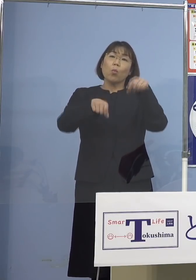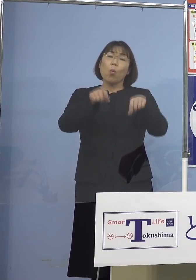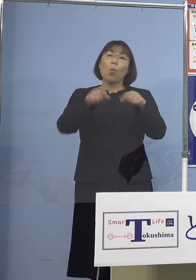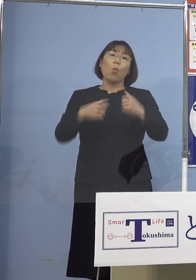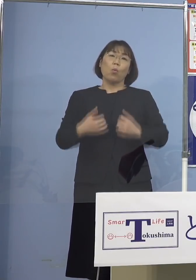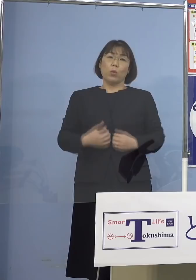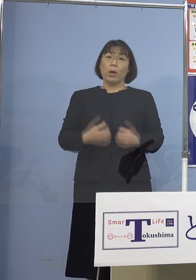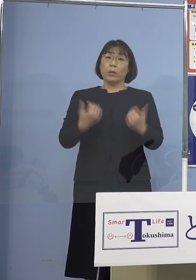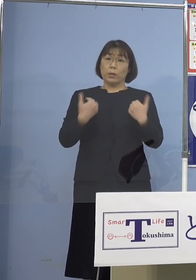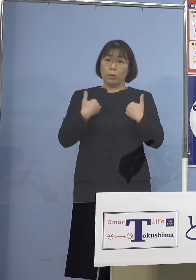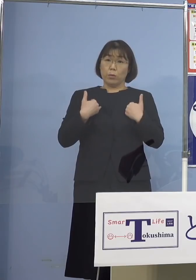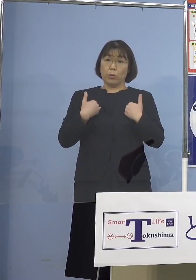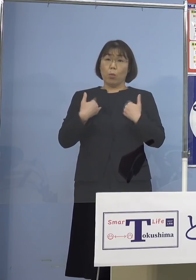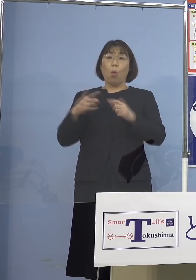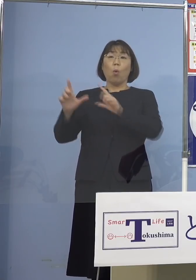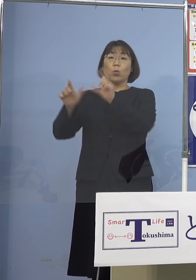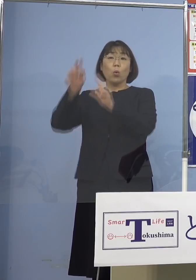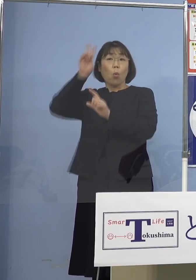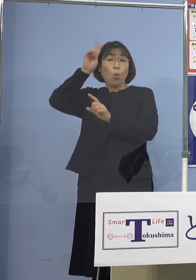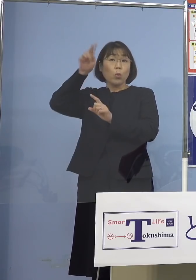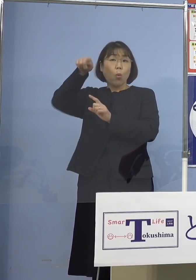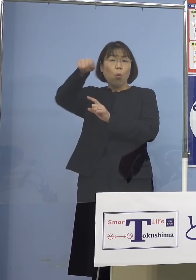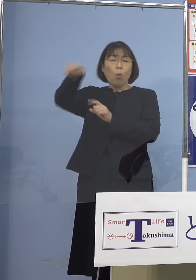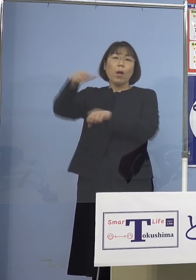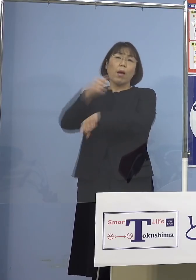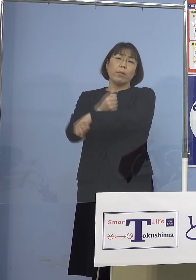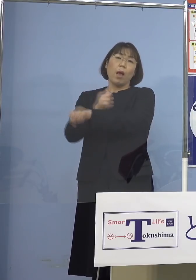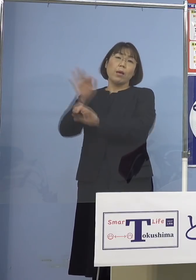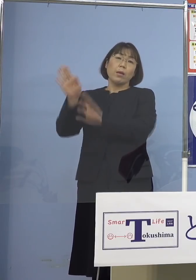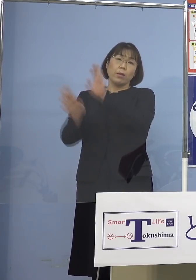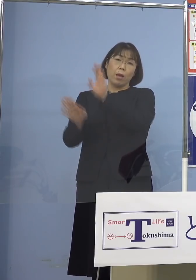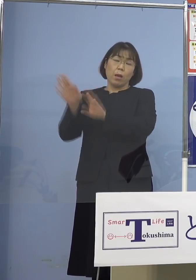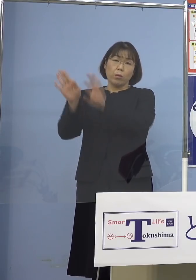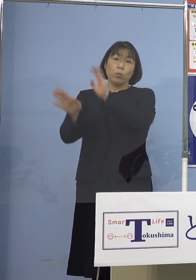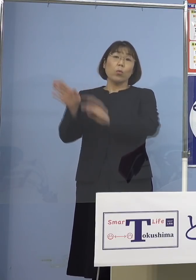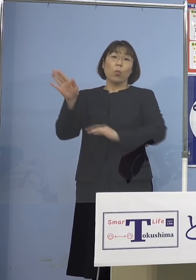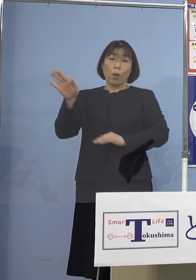東京（都）、大阪（府）は確かに 大変な状況になっている訳ですが